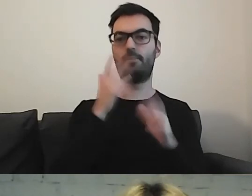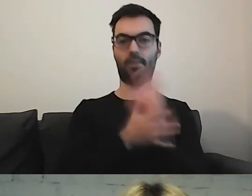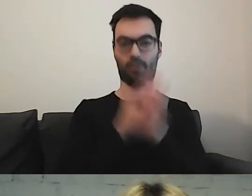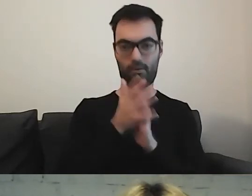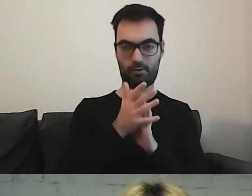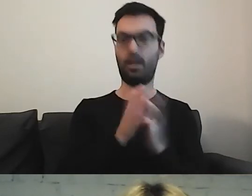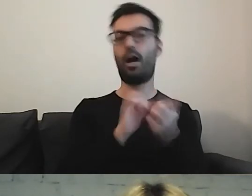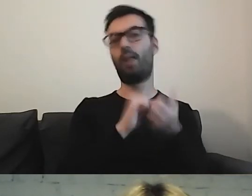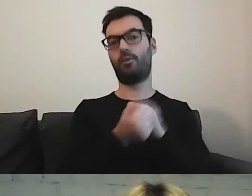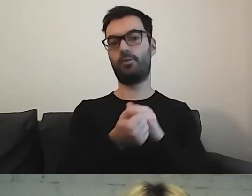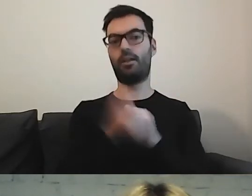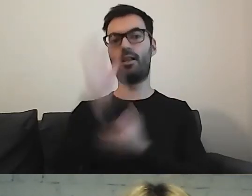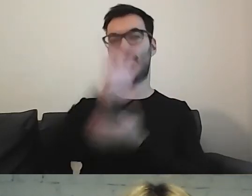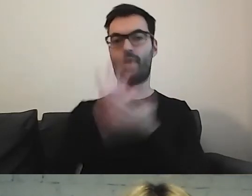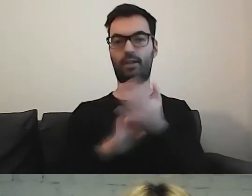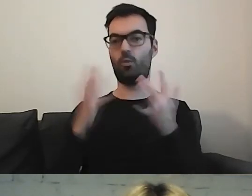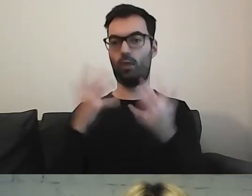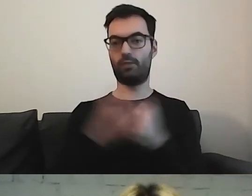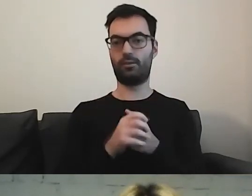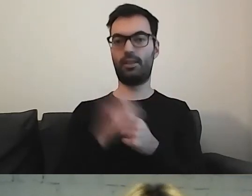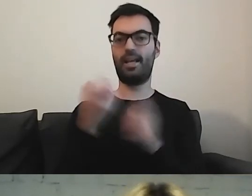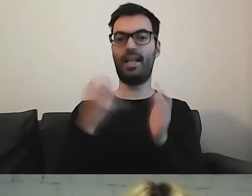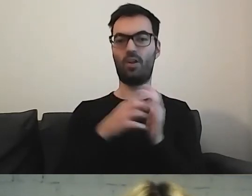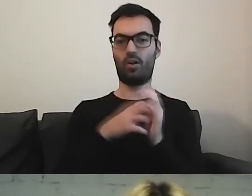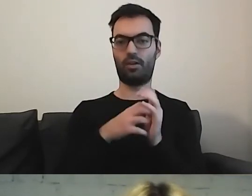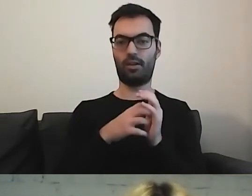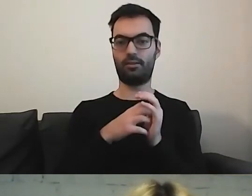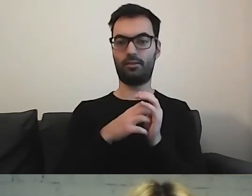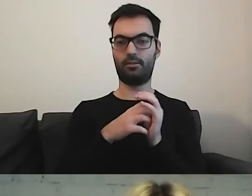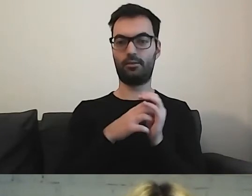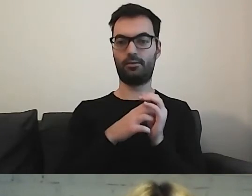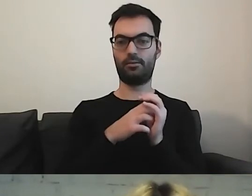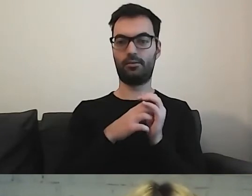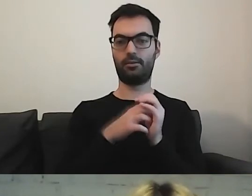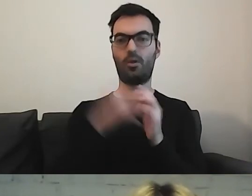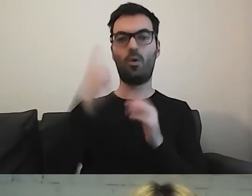albo w tekście łatwym, czyli ta ikonka z główką i książką -